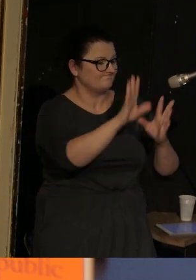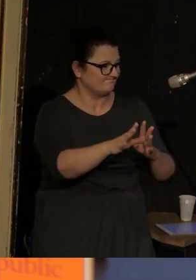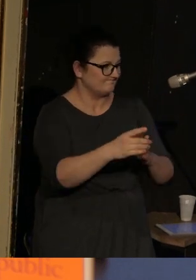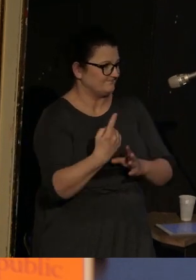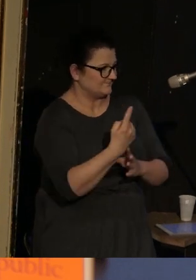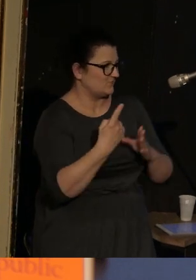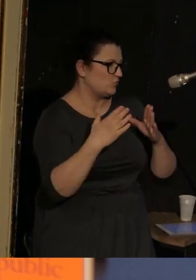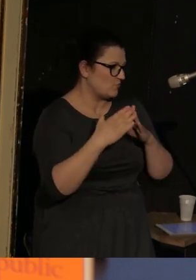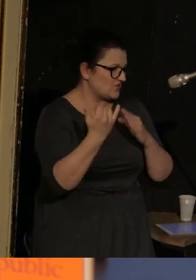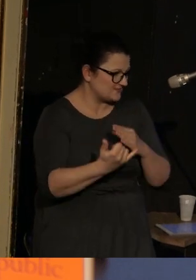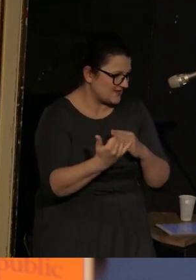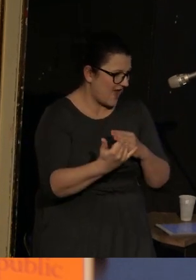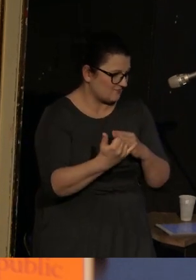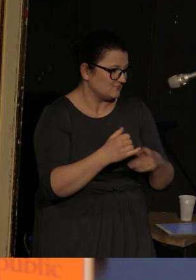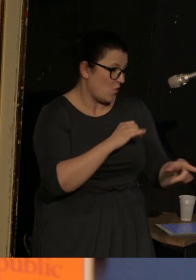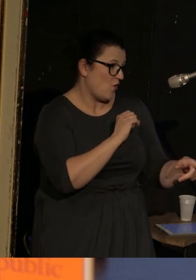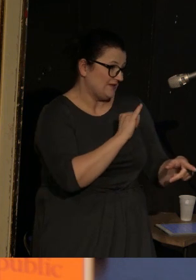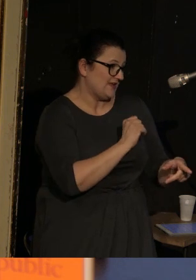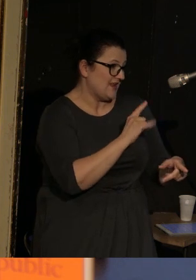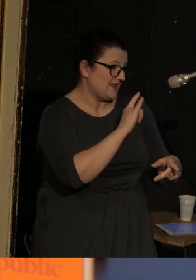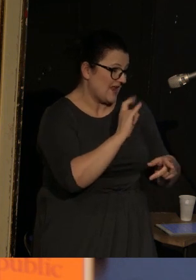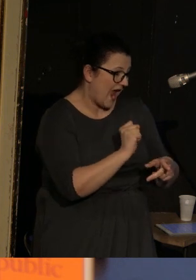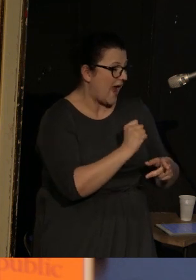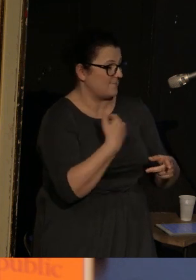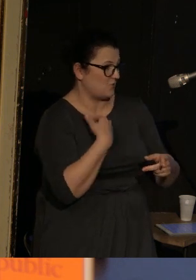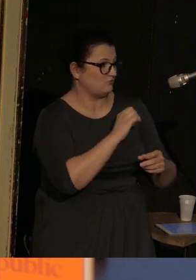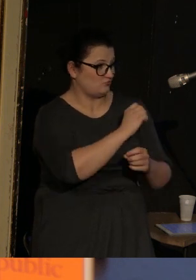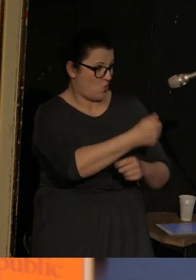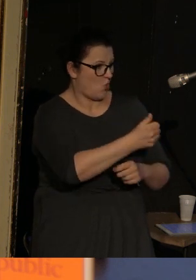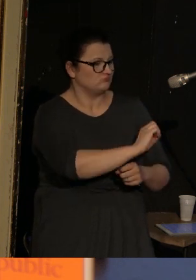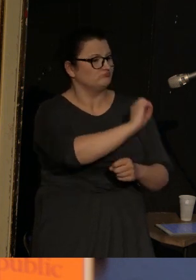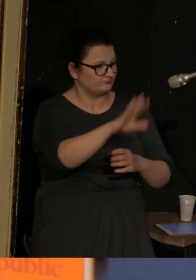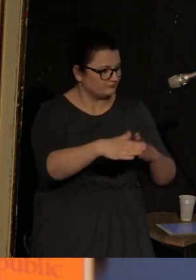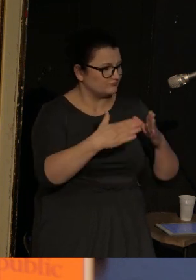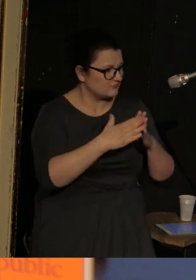I Ilia jako roczne dziecko też trafił do sierocińca, ale całe szczęście jego mężna babcia